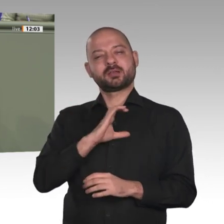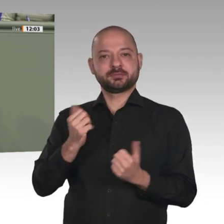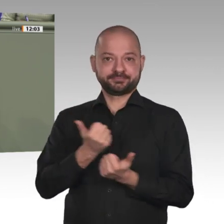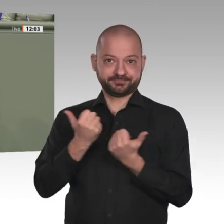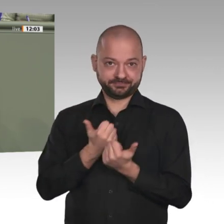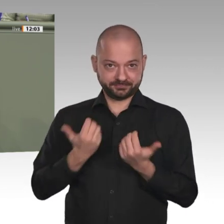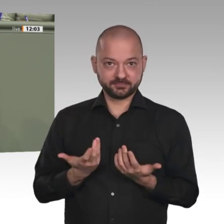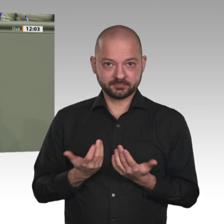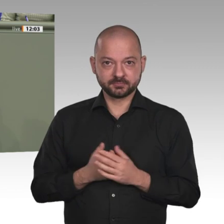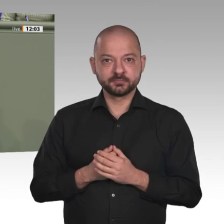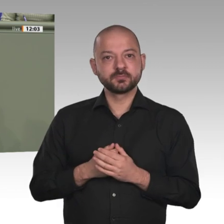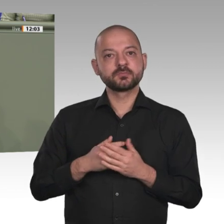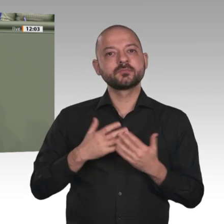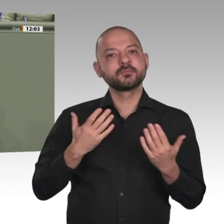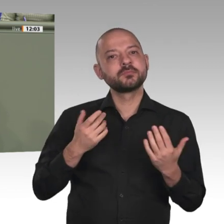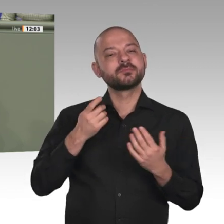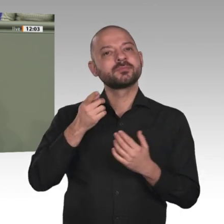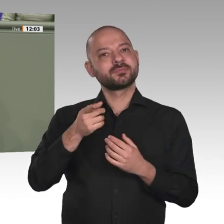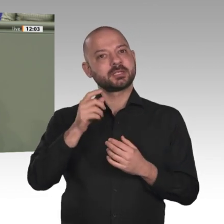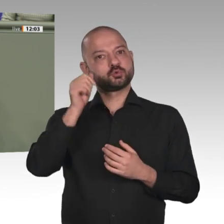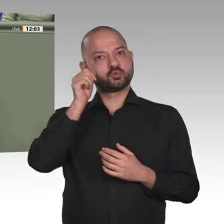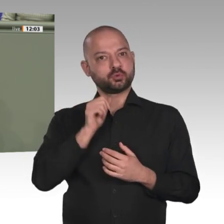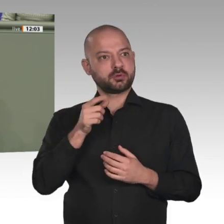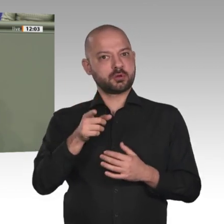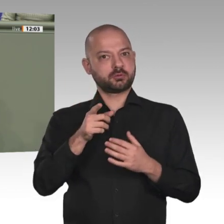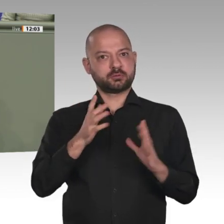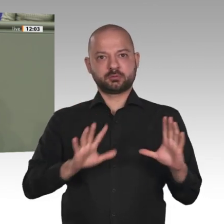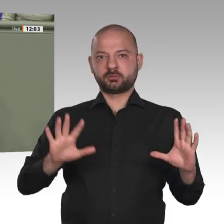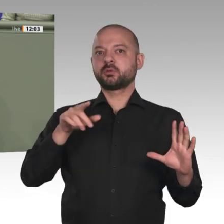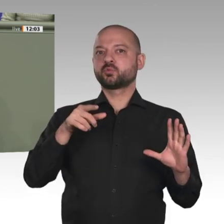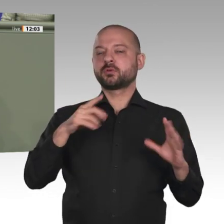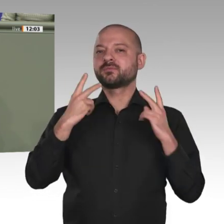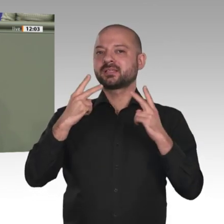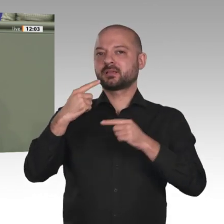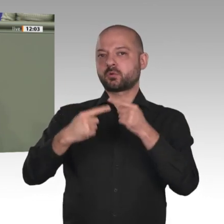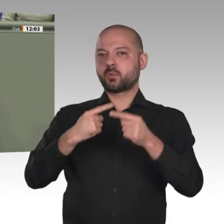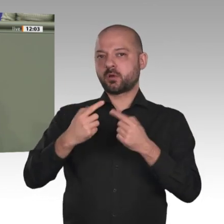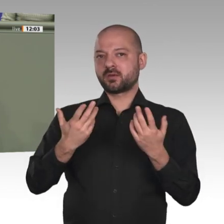von Flüchtlingsströmen, Milizen und bewaffneten Konflikten, losgelöst von